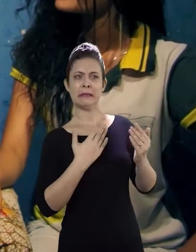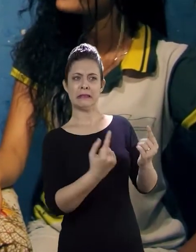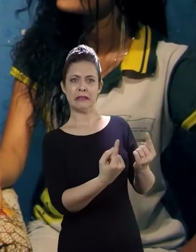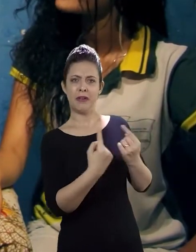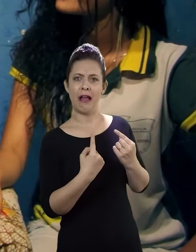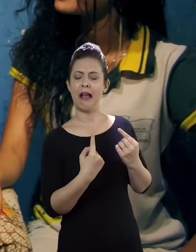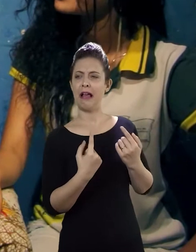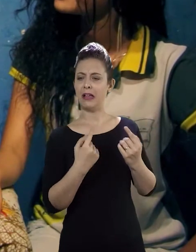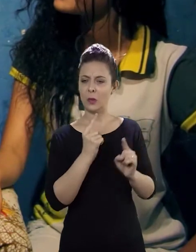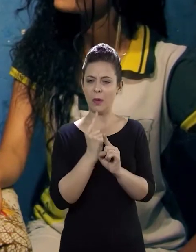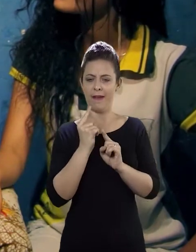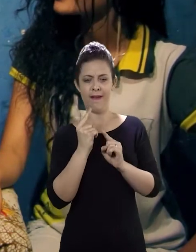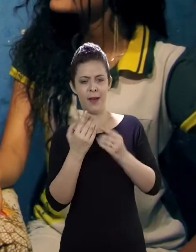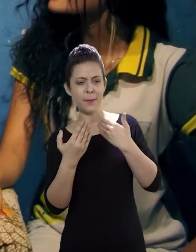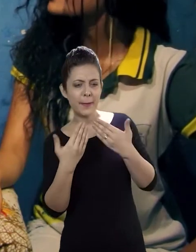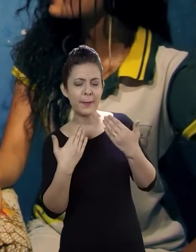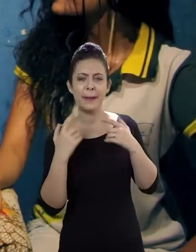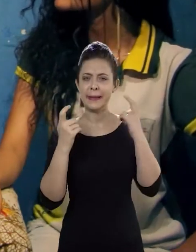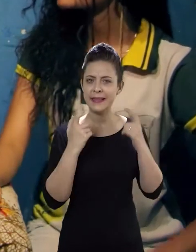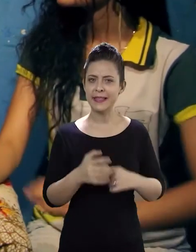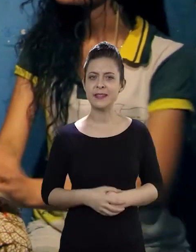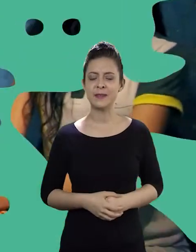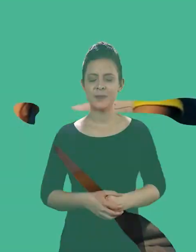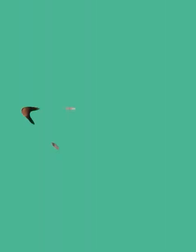na minha casa, até meu endereço, se preocupar e tudo mais